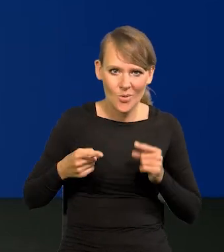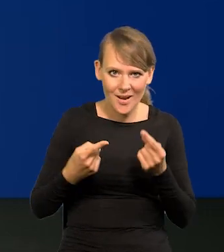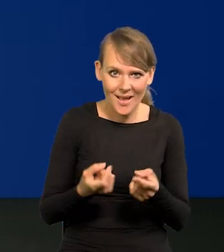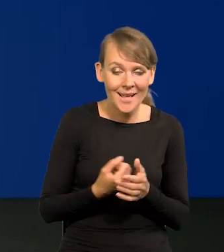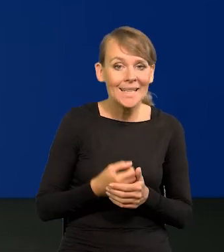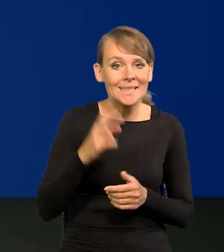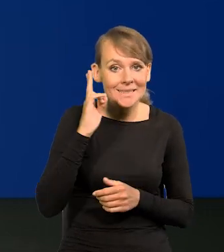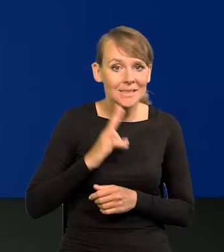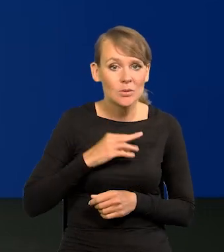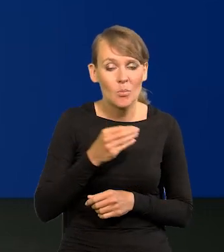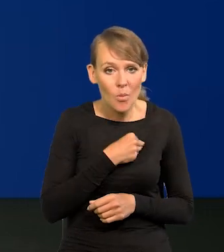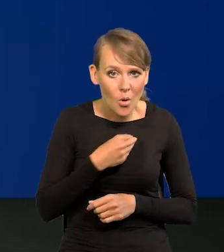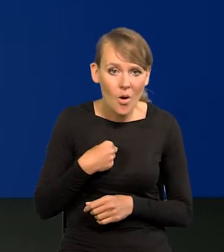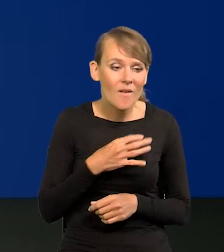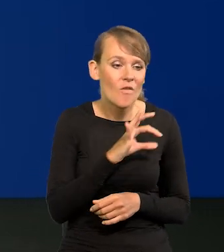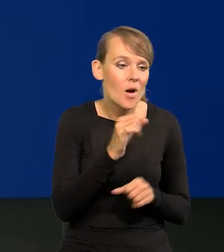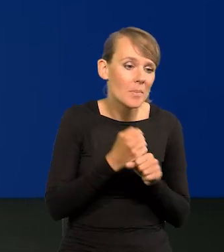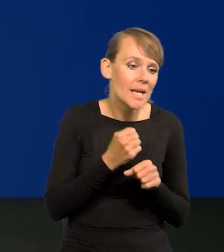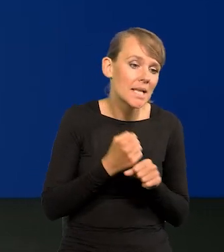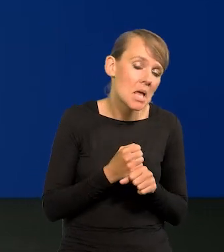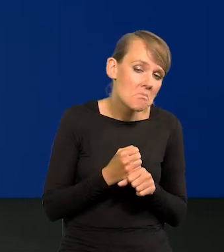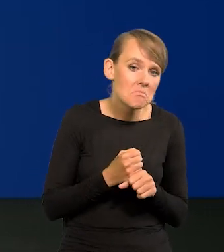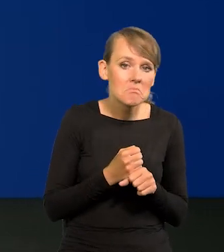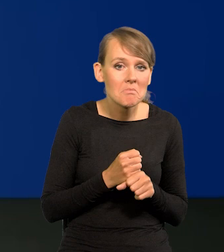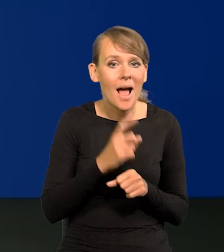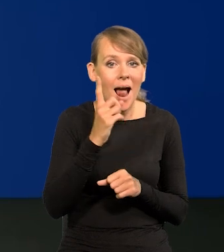Instytucje polskie pracują, jak pracują, ale pracują coraz lepiej.